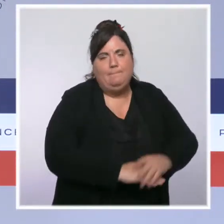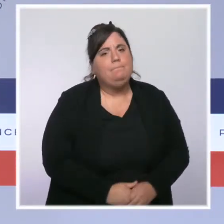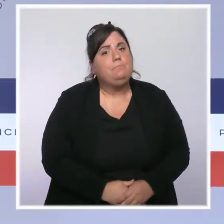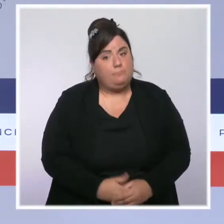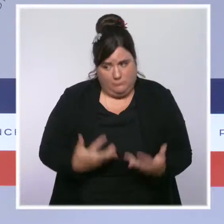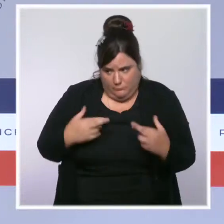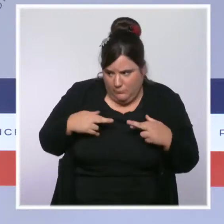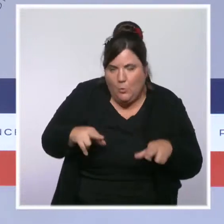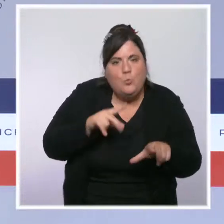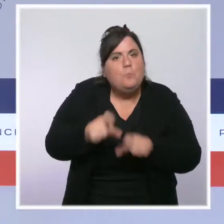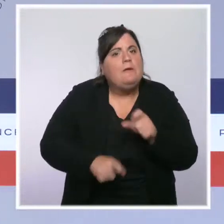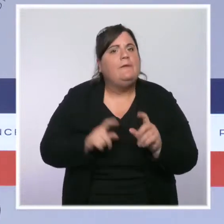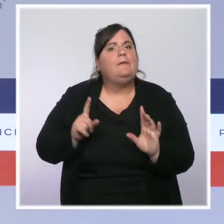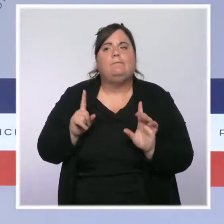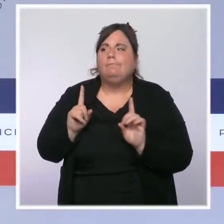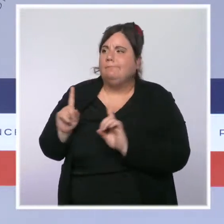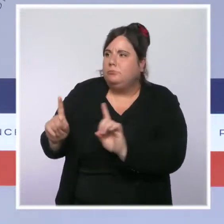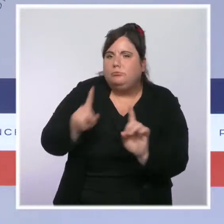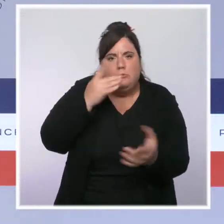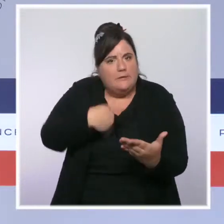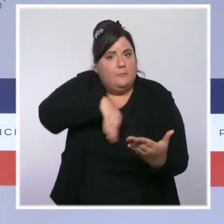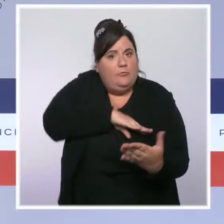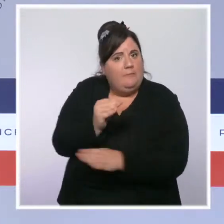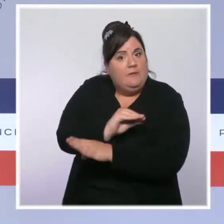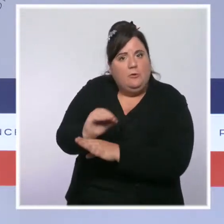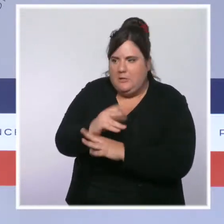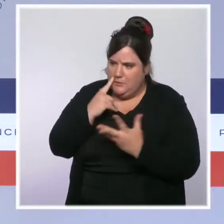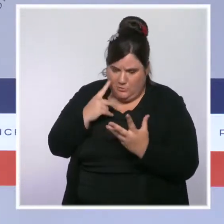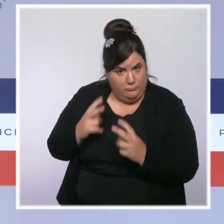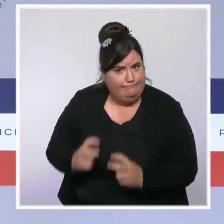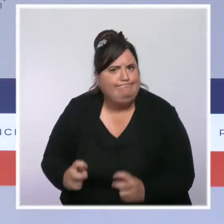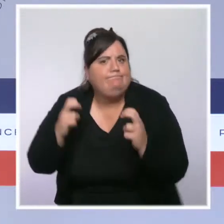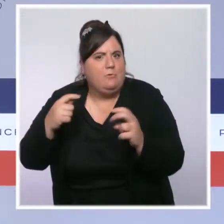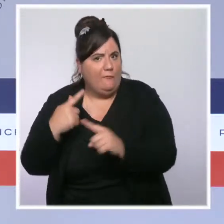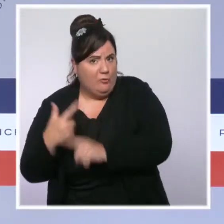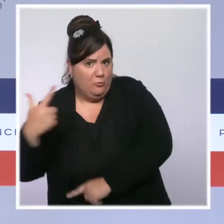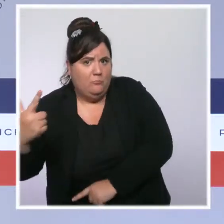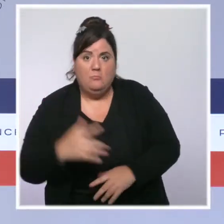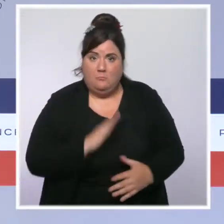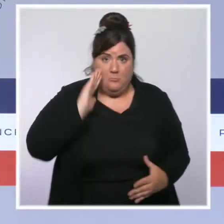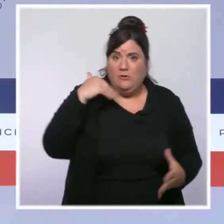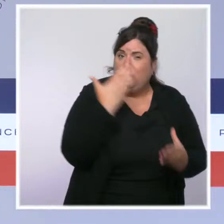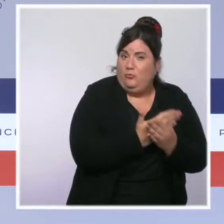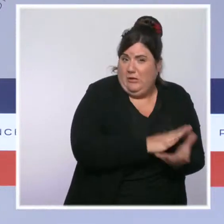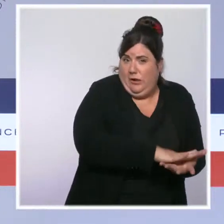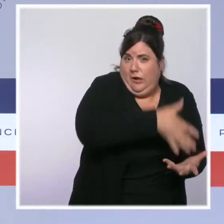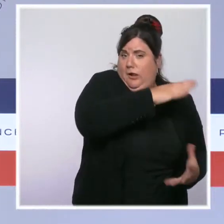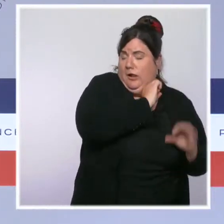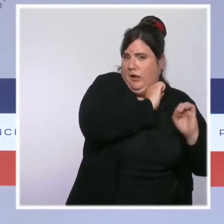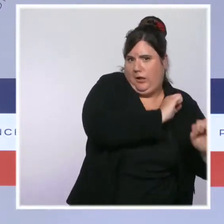Pour cela, nous allons nous attaquer à la paperasserie, à toutes les piles de dossiers qui sont autant d'entraves entre les policiers et les délinquants.